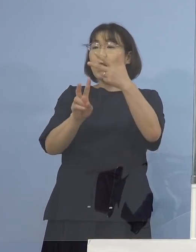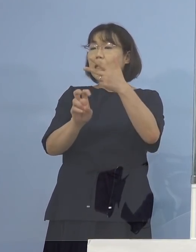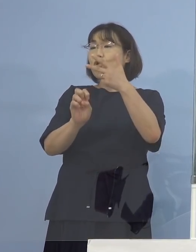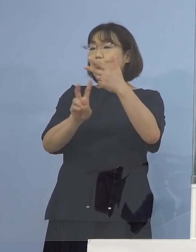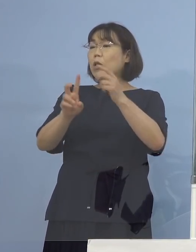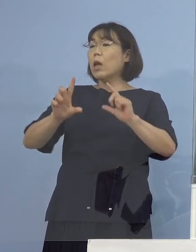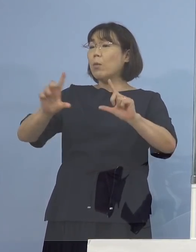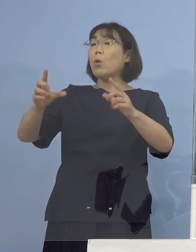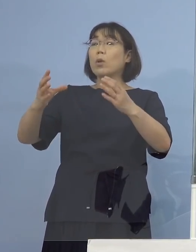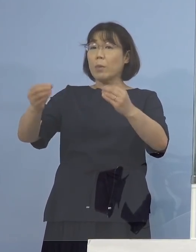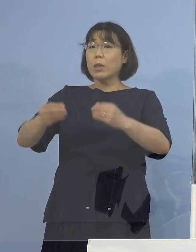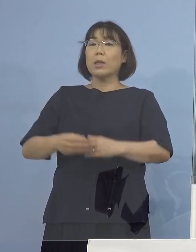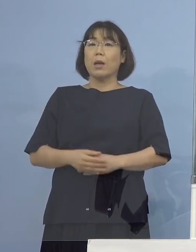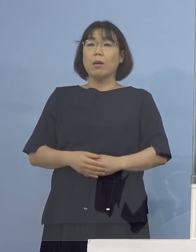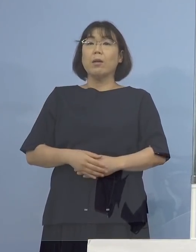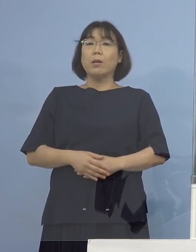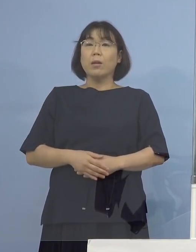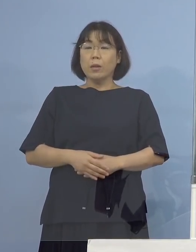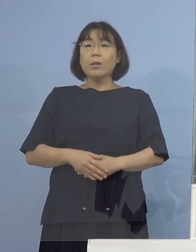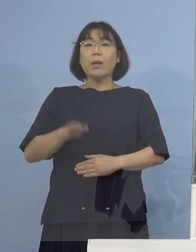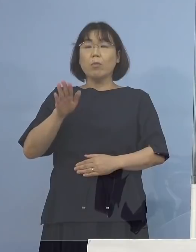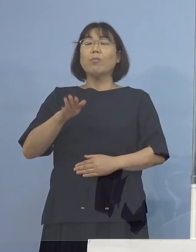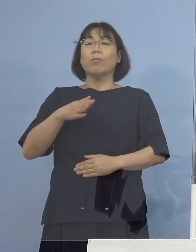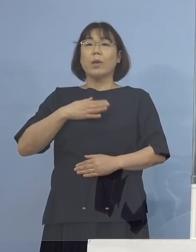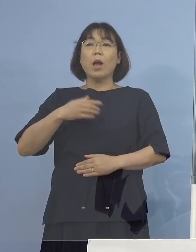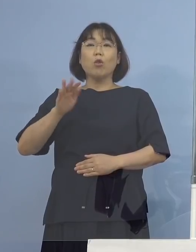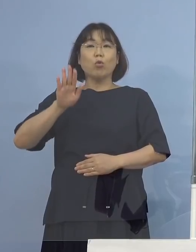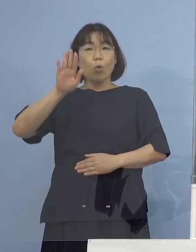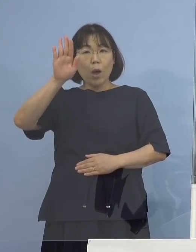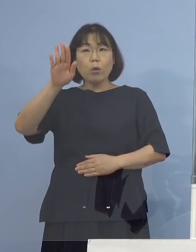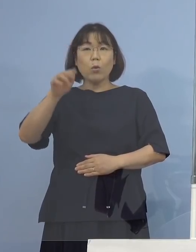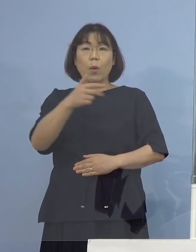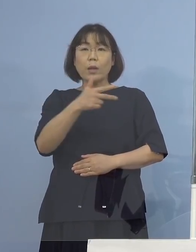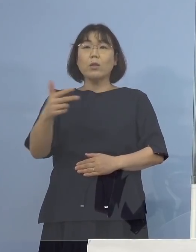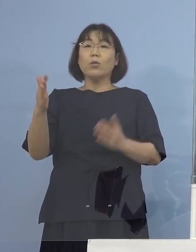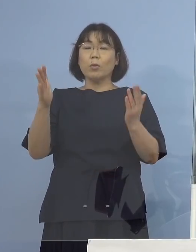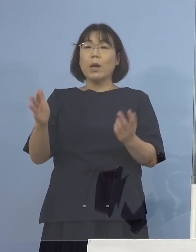（知事） ということはあれ以降は週2回やっている